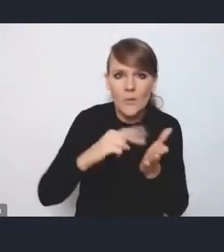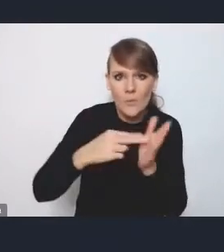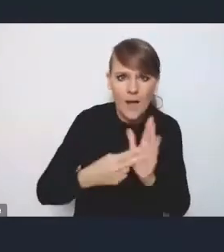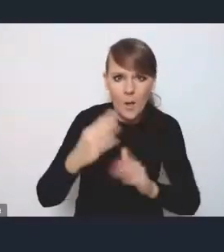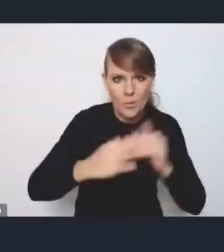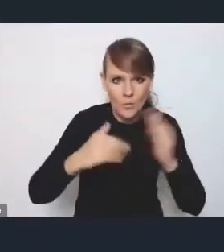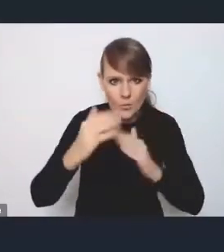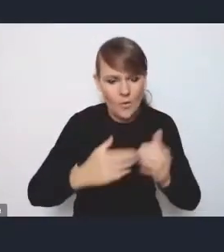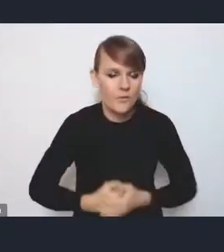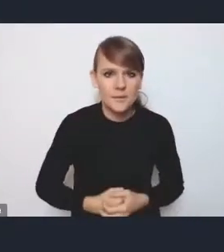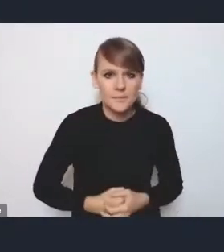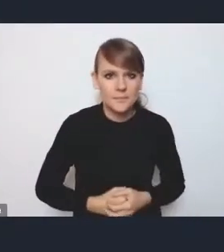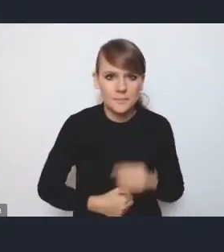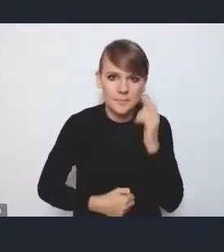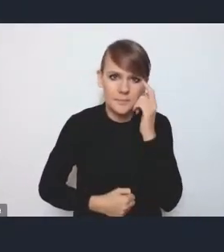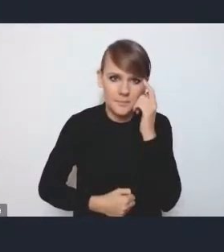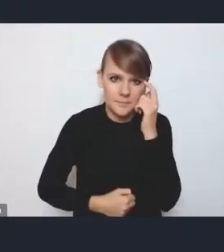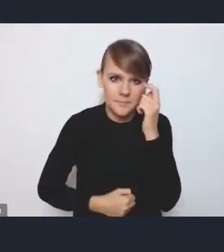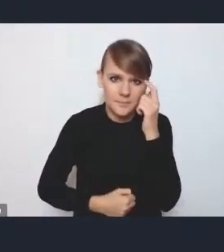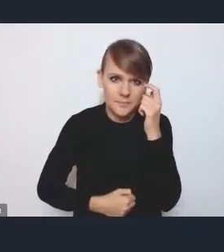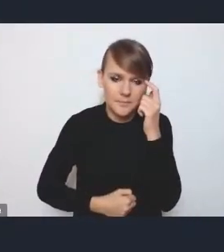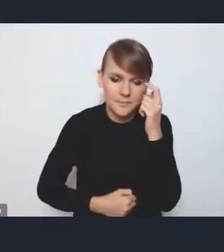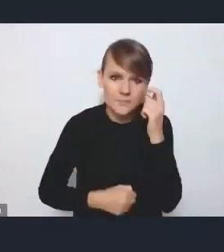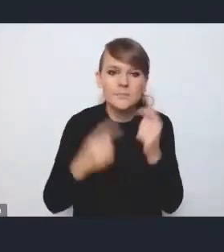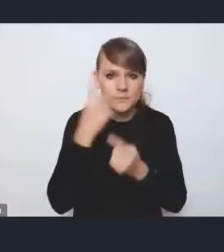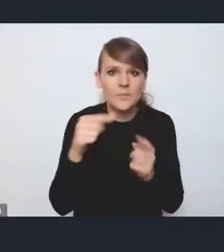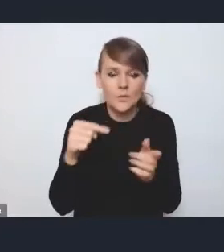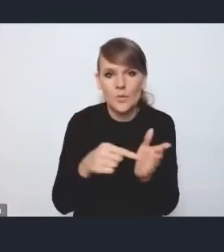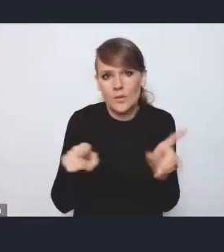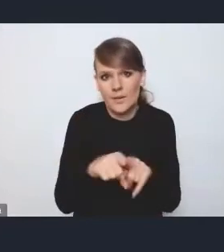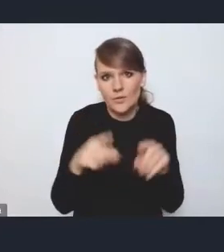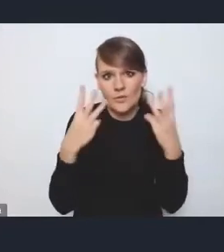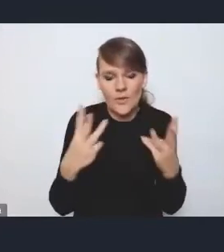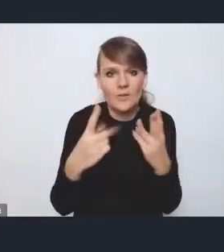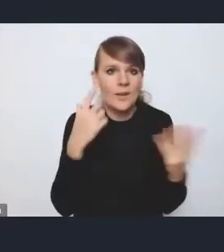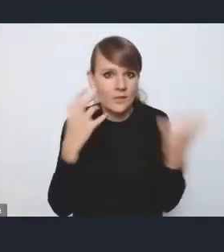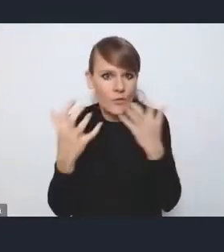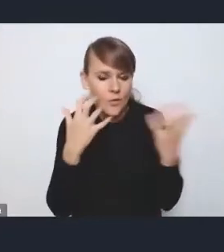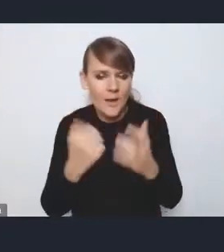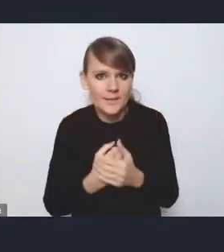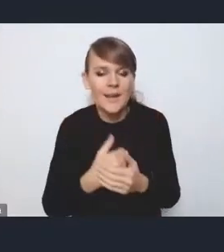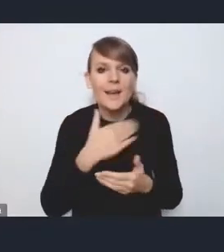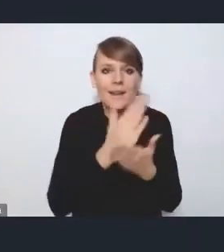więc to też, myślę, taka istotna informacja, że po przyjęciu Krajowej Polityki Miejskiej